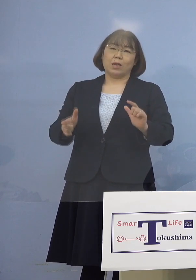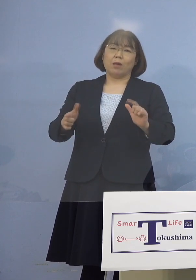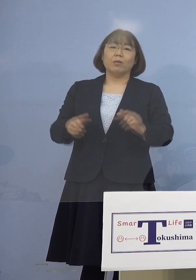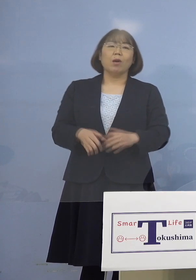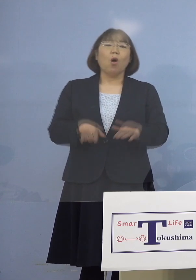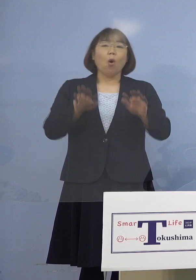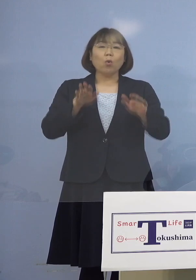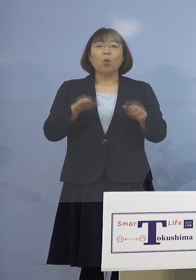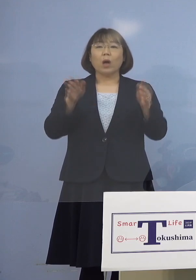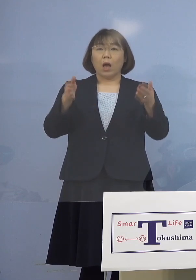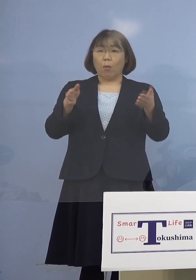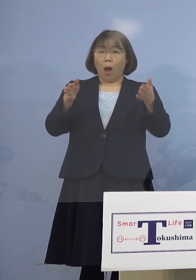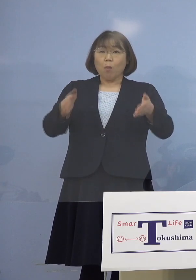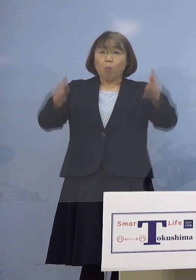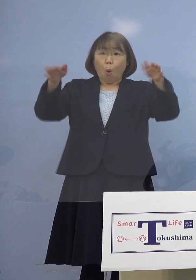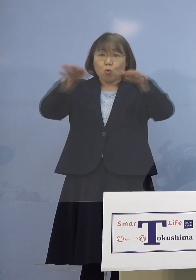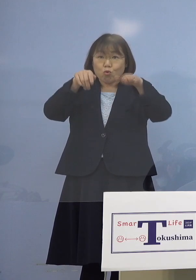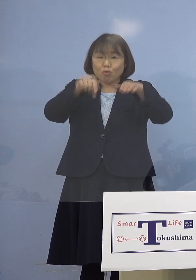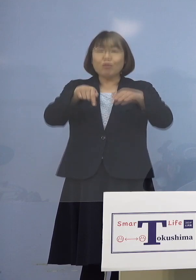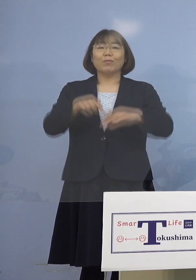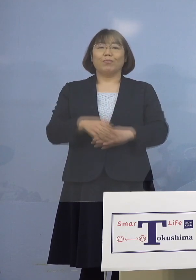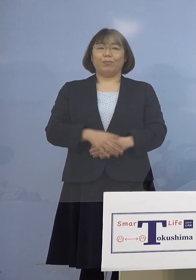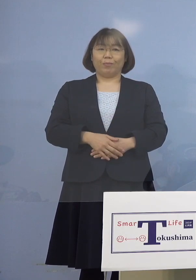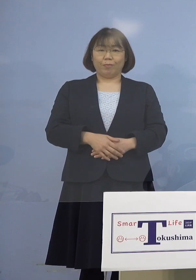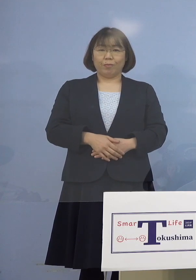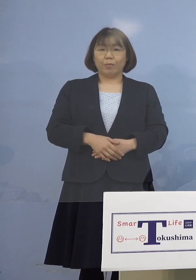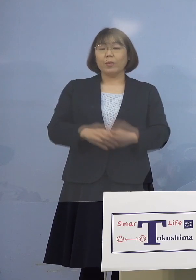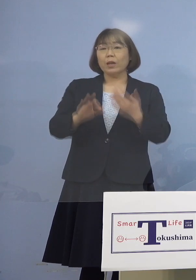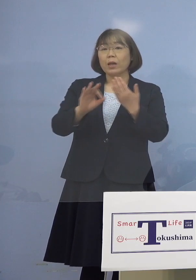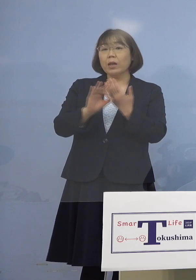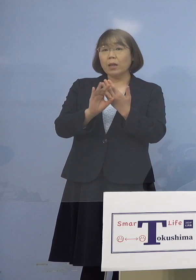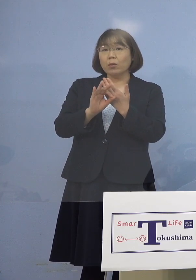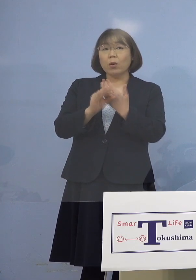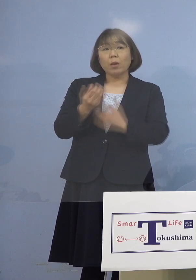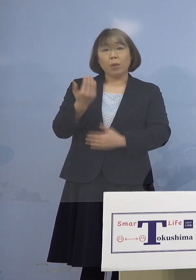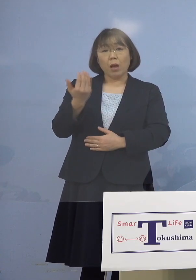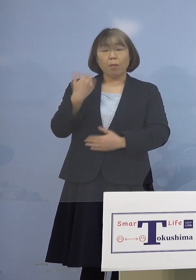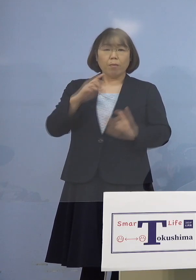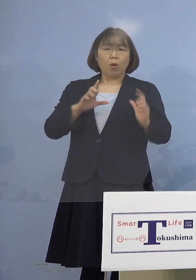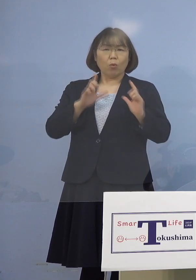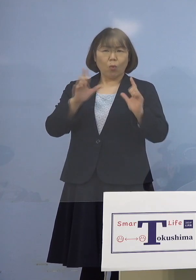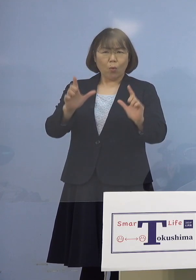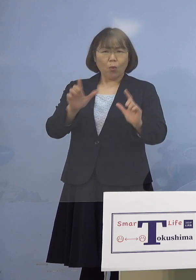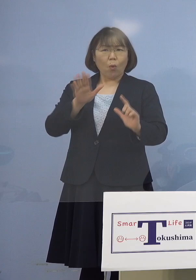ということで、例えばあの時にも 公表するかしないかという話で